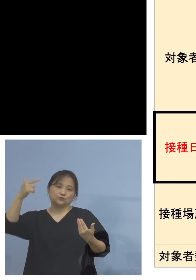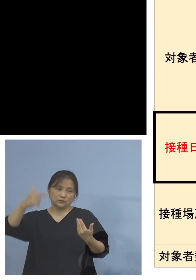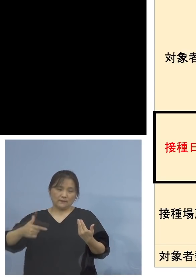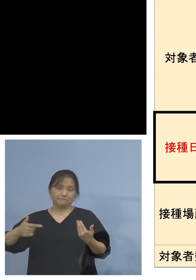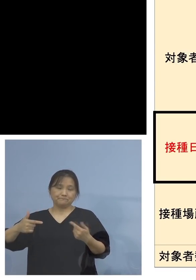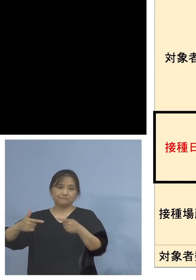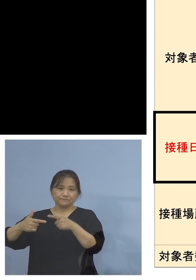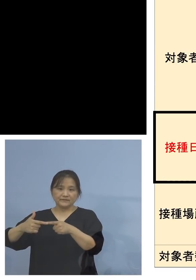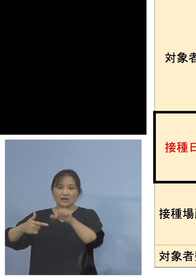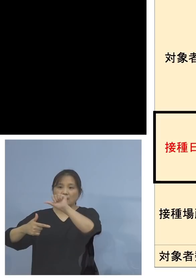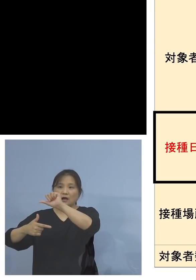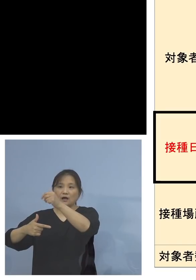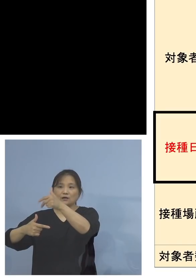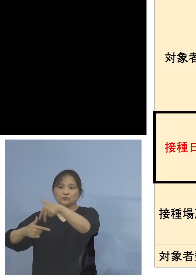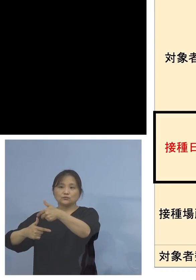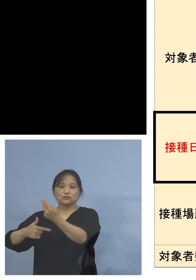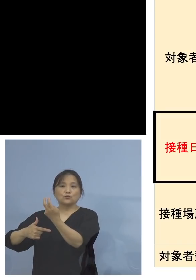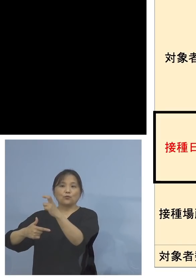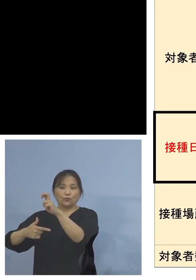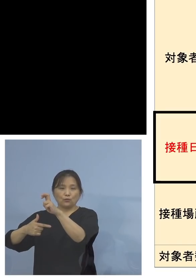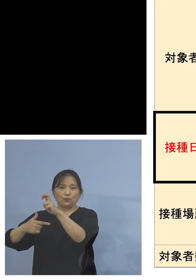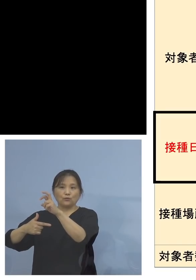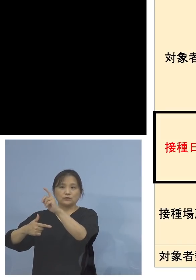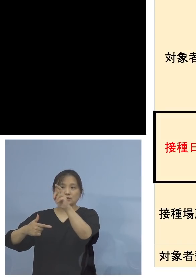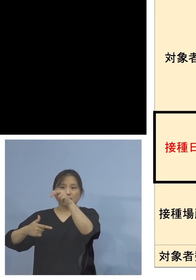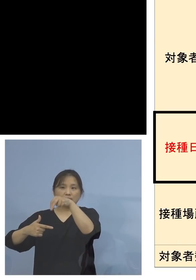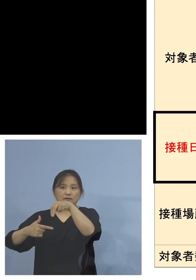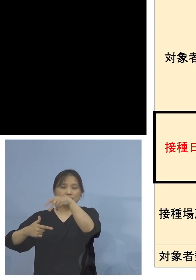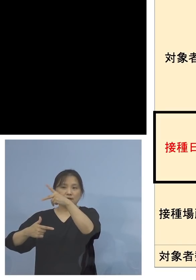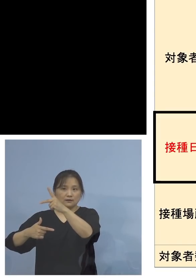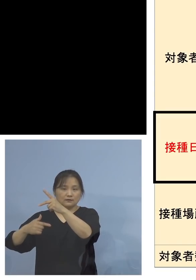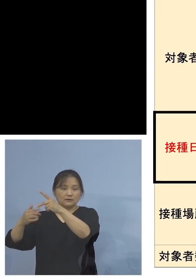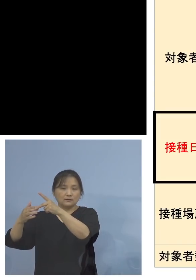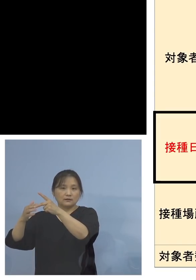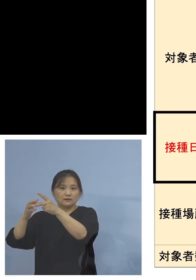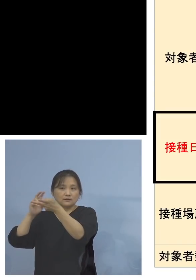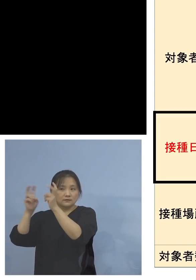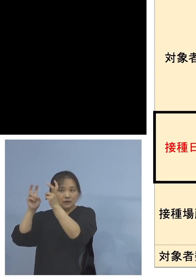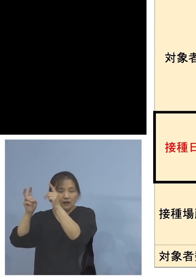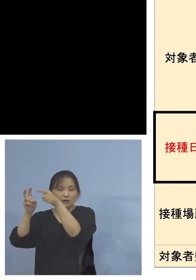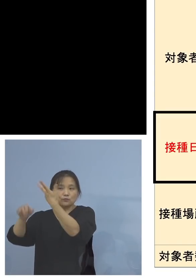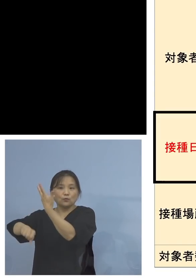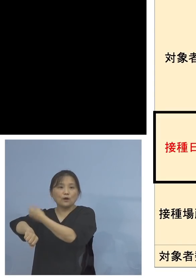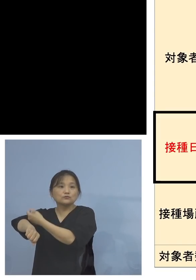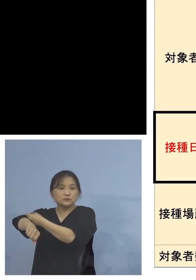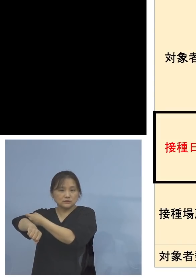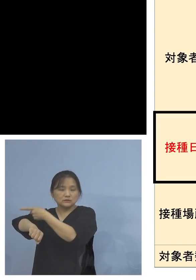アストラゼネカ社製は200人 ということであります